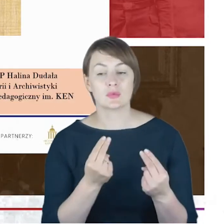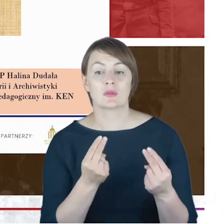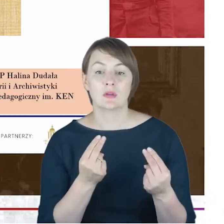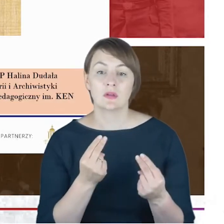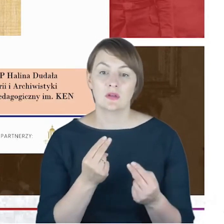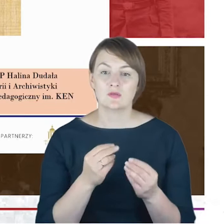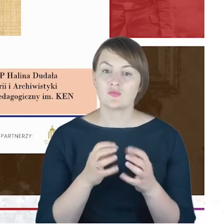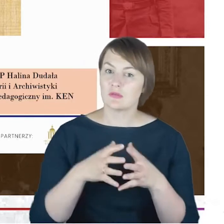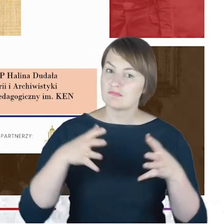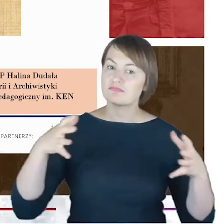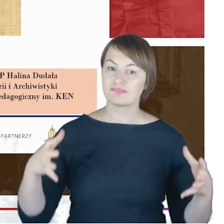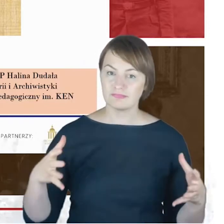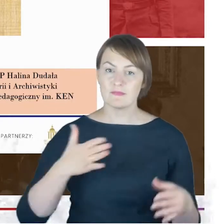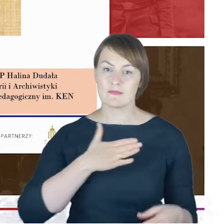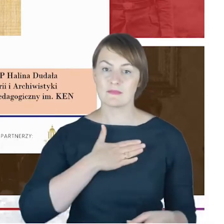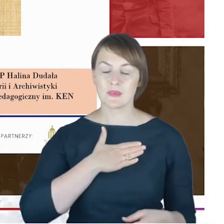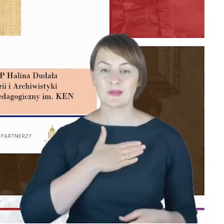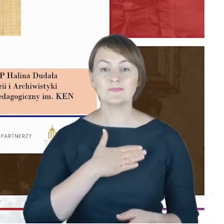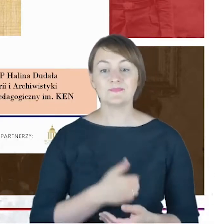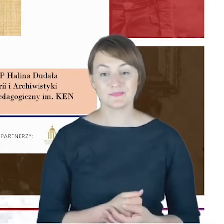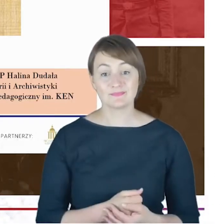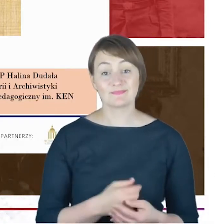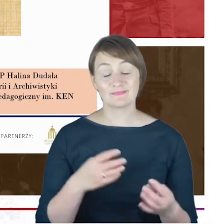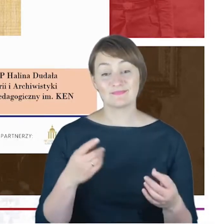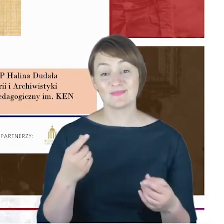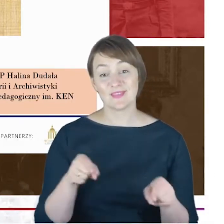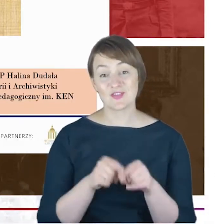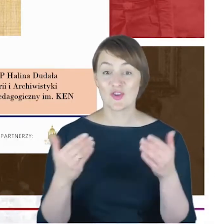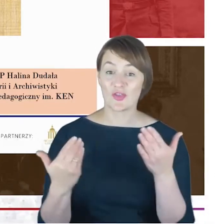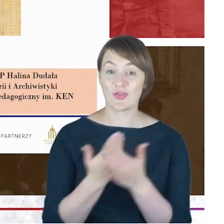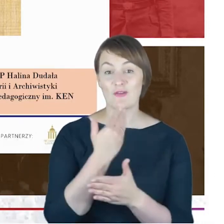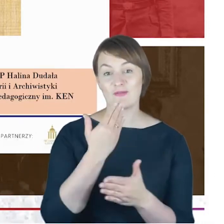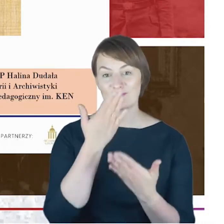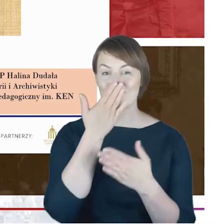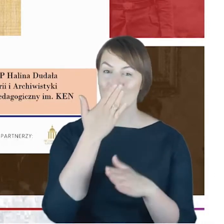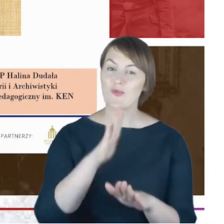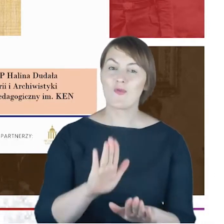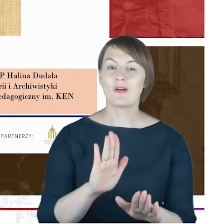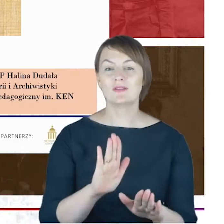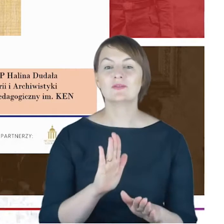że zaprezentuję Państwu, także pewne nowe ustalenia może jakieś,